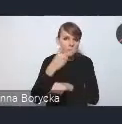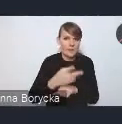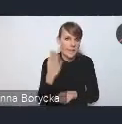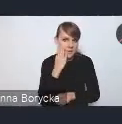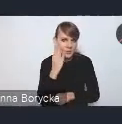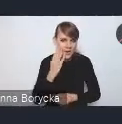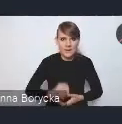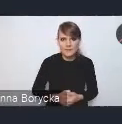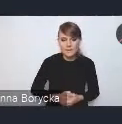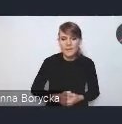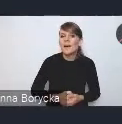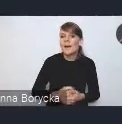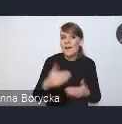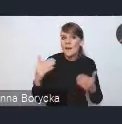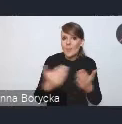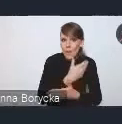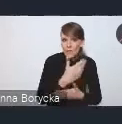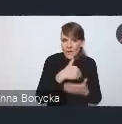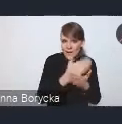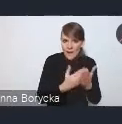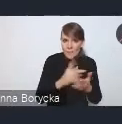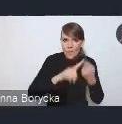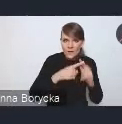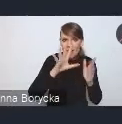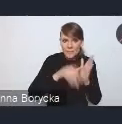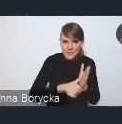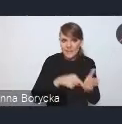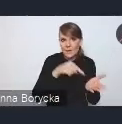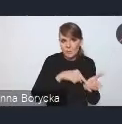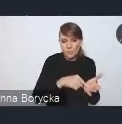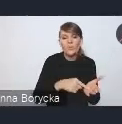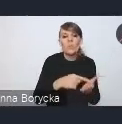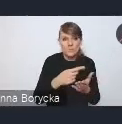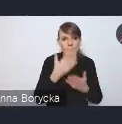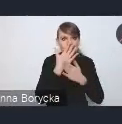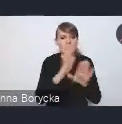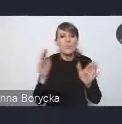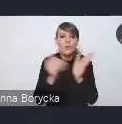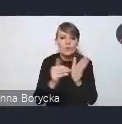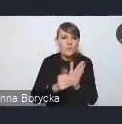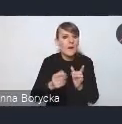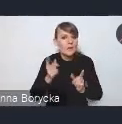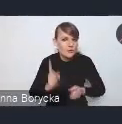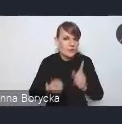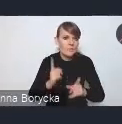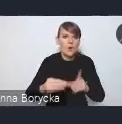Dostrzegamy w nowej Krajowej Polityce Miejskiej potrzebę zwiększania tempa rozwoju mieszkalnictwa społecznego